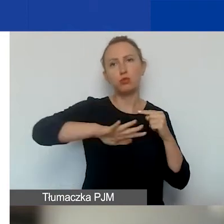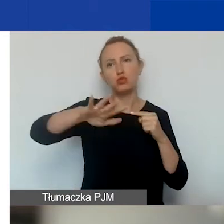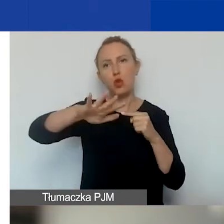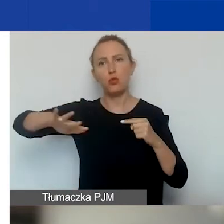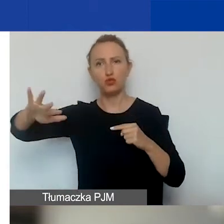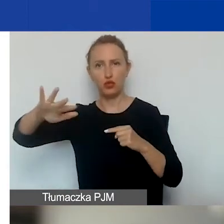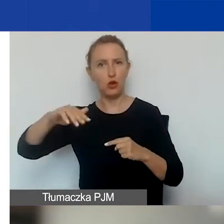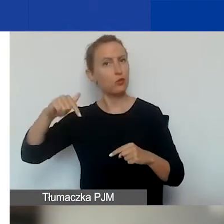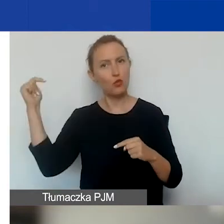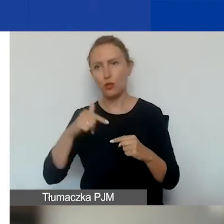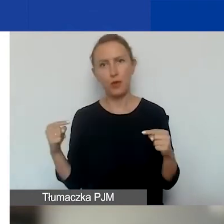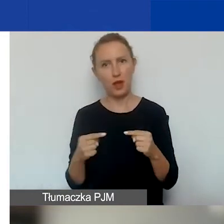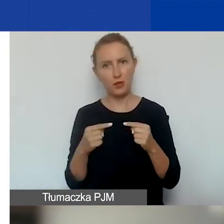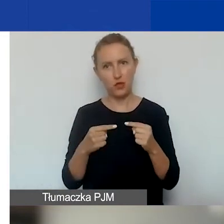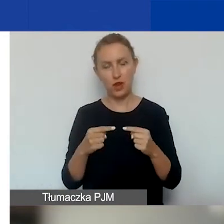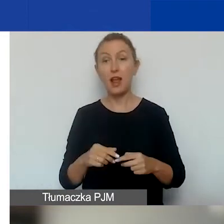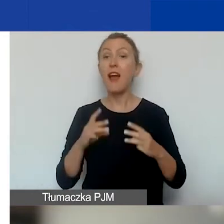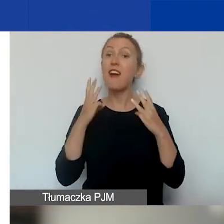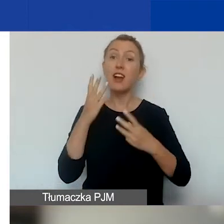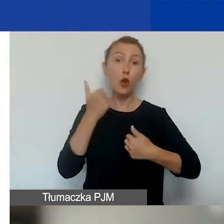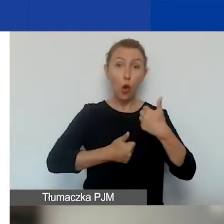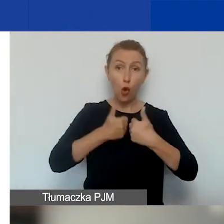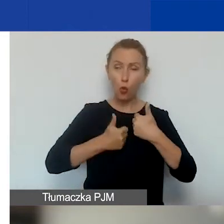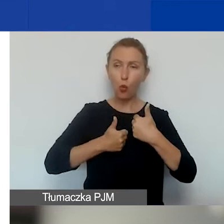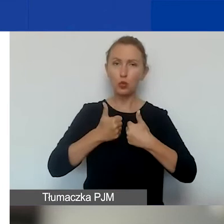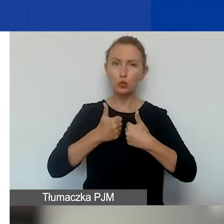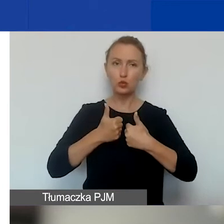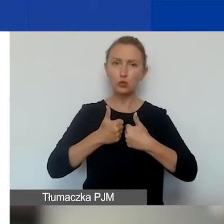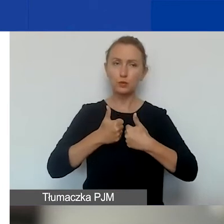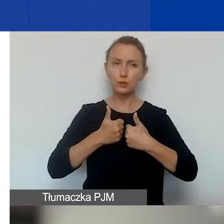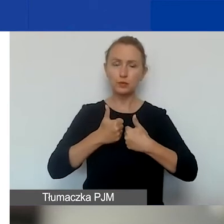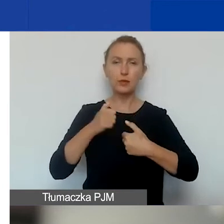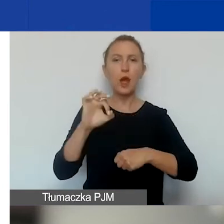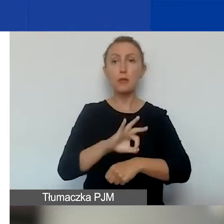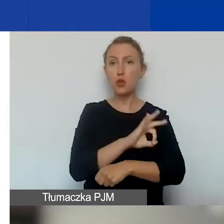Ważne jest to, że w tym konkursie na projekty interwencyjne